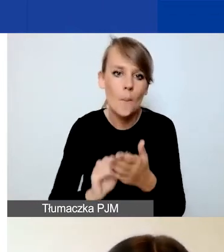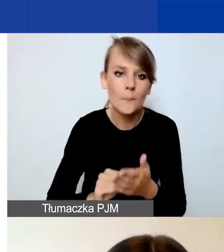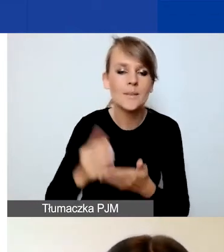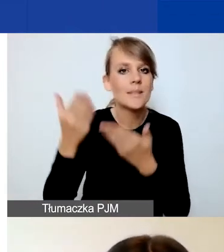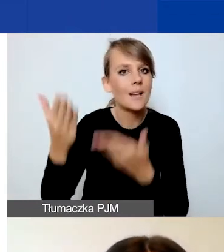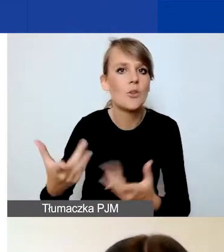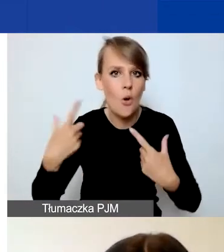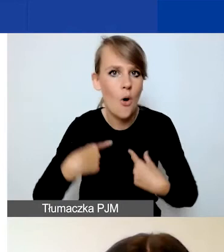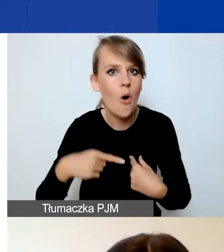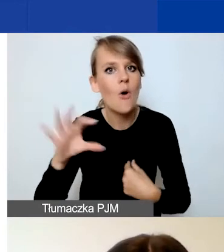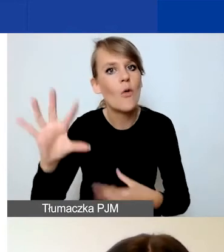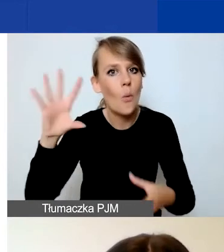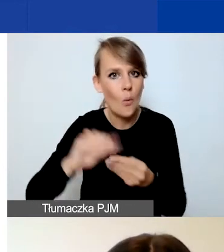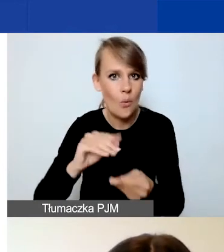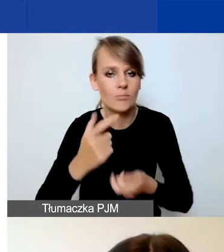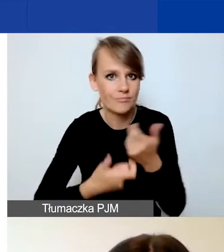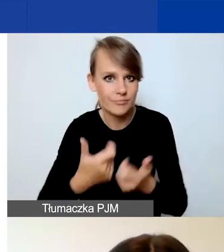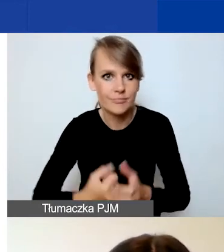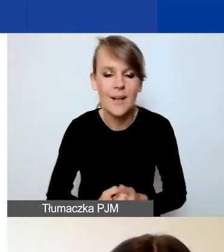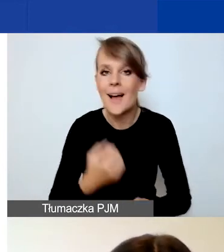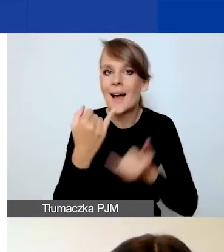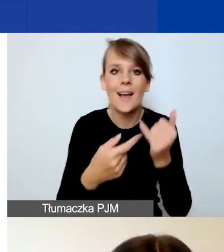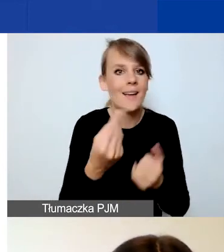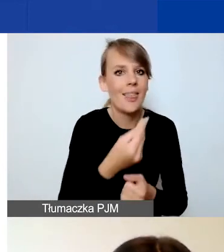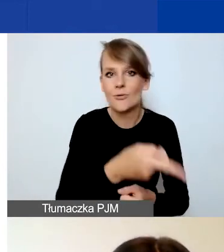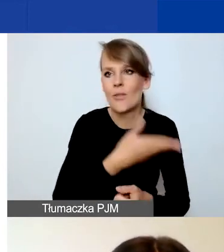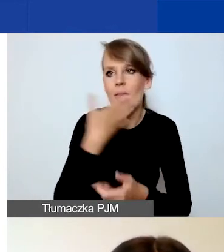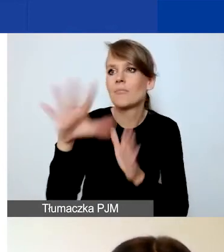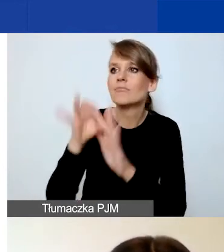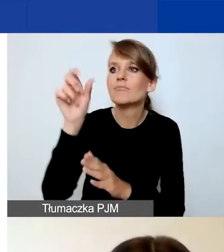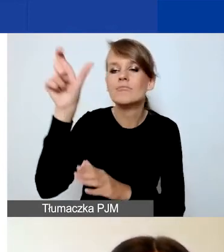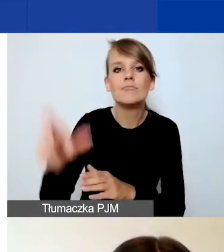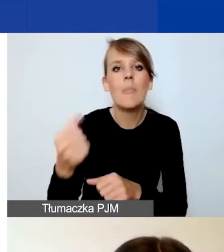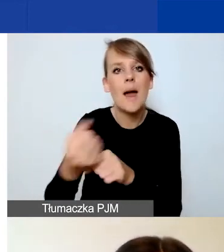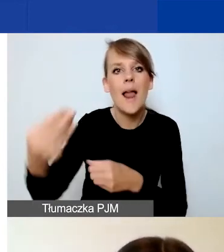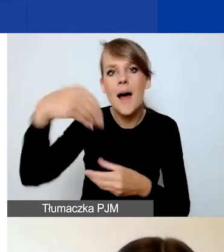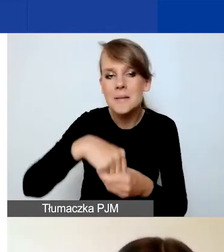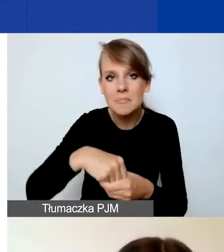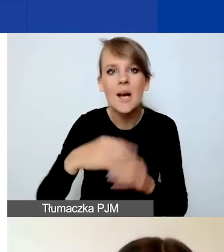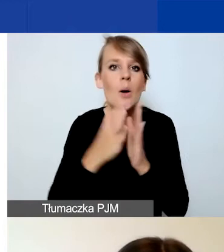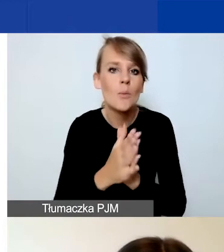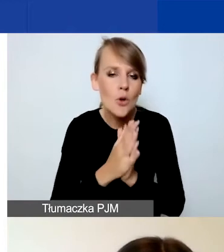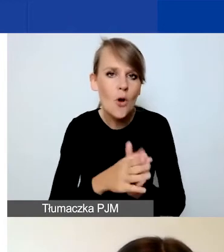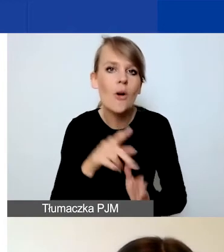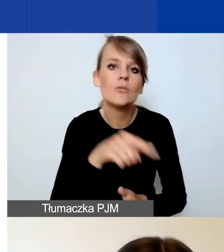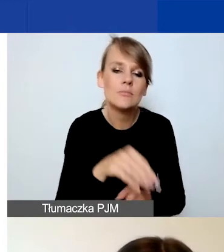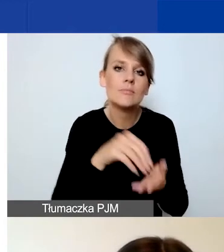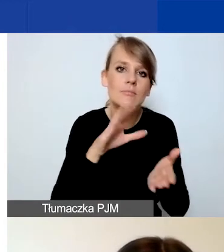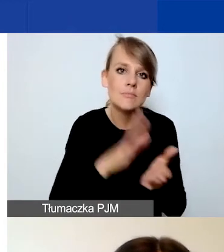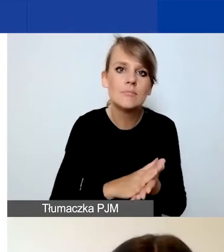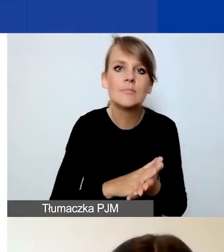Jeżeli jeszcze nie macie zrekrutowanego pracownika, to prosimy o konkretne wskazanie, jakie będzie miał kompetencje.